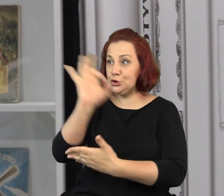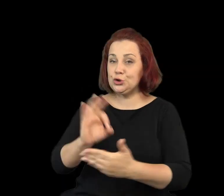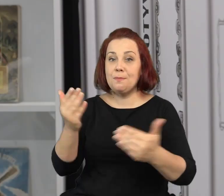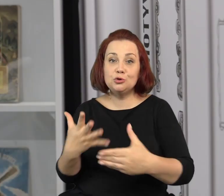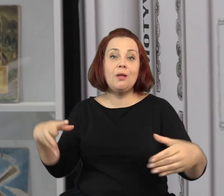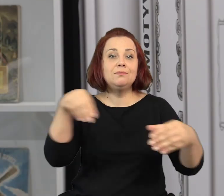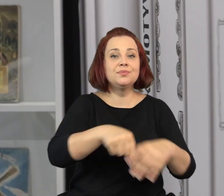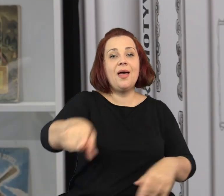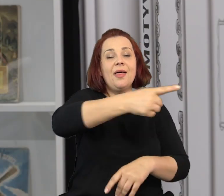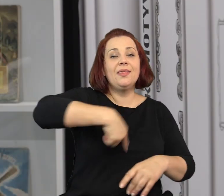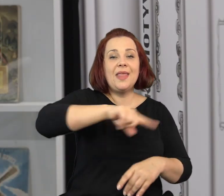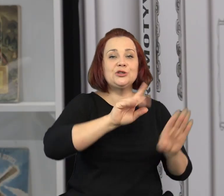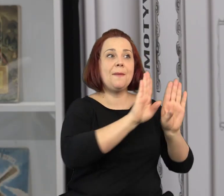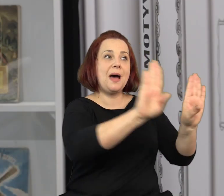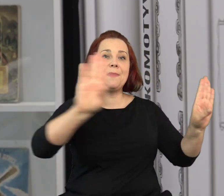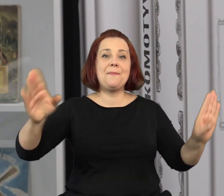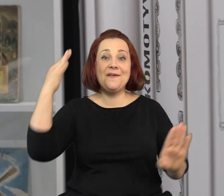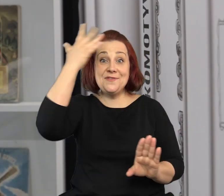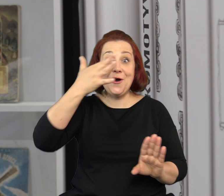Wasze prace mogą znaleźć się w naszej oficynie wyobraźni.